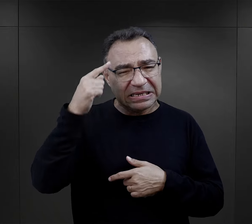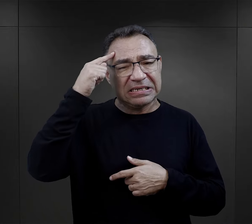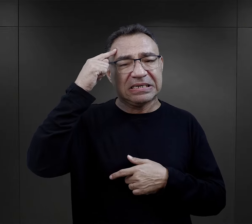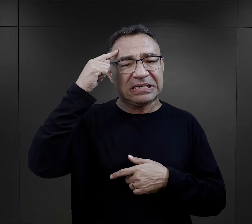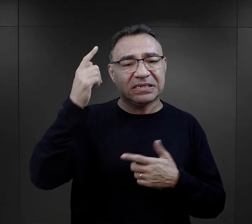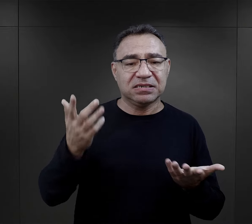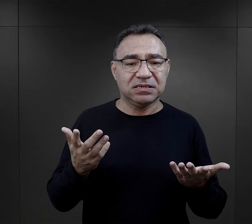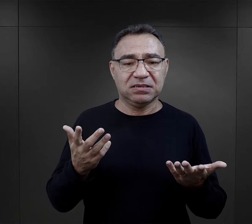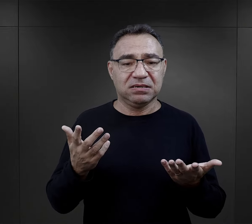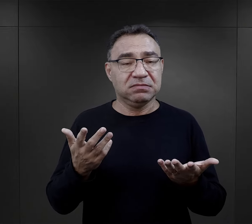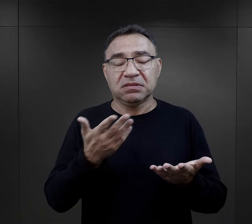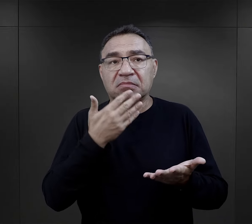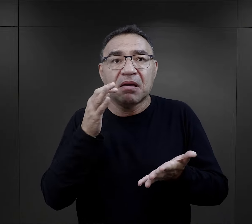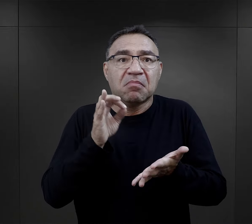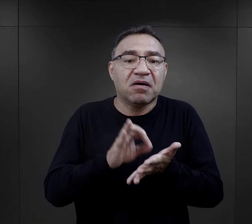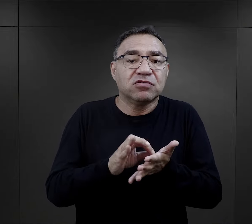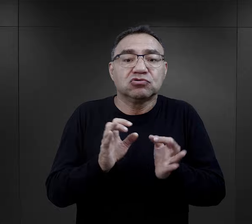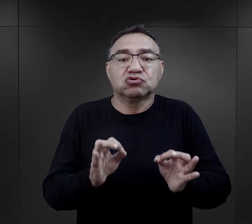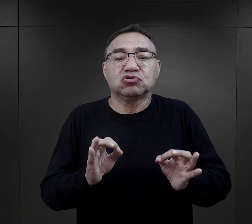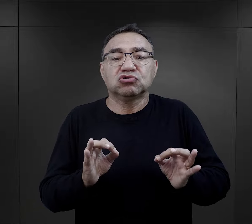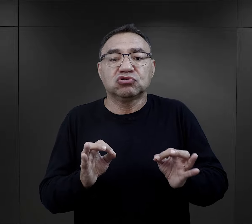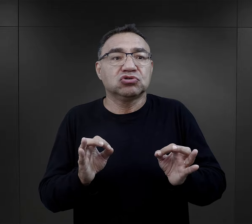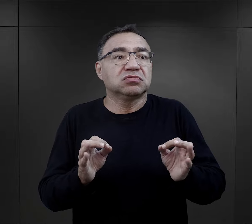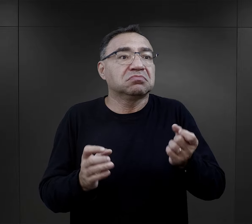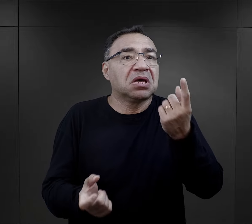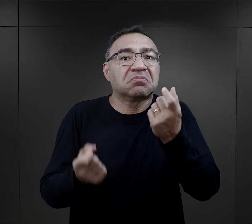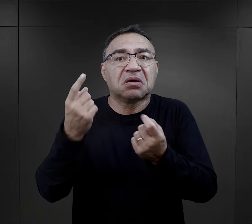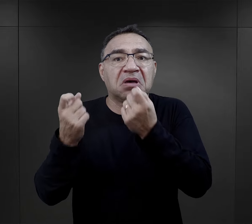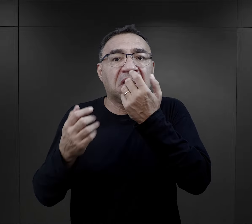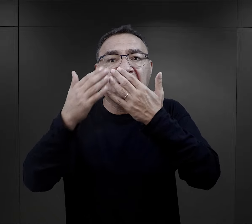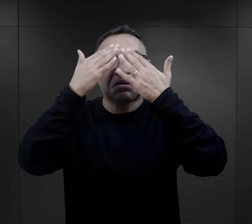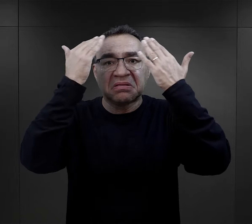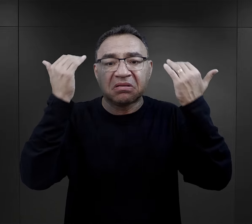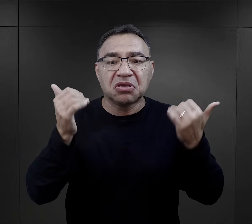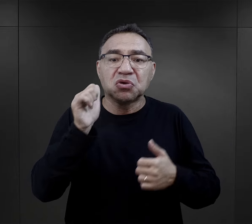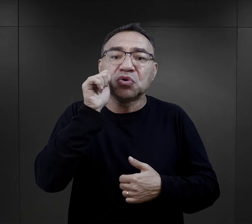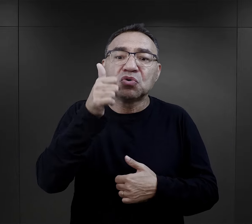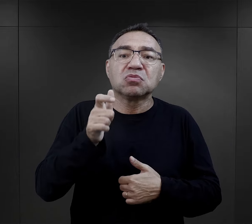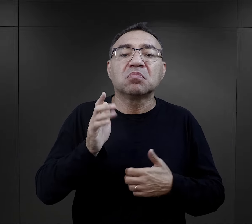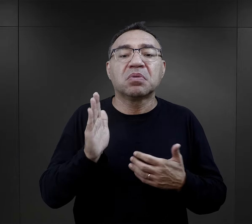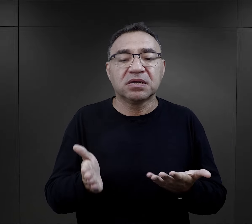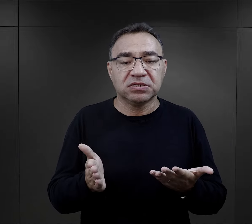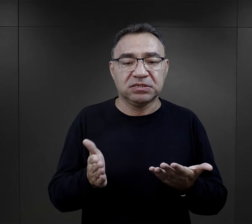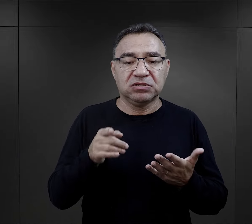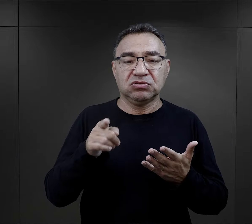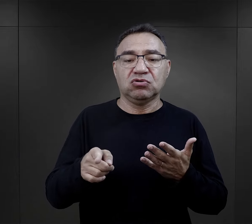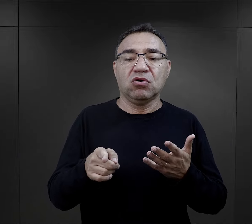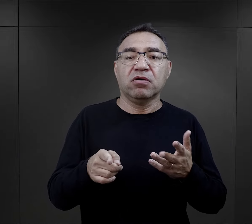ale tak naprawdę, jak wspominają, byli niepewni tego, co się wydarzy, niepewni jutra.